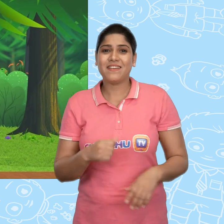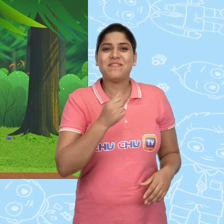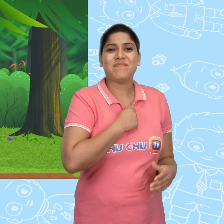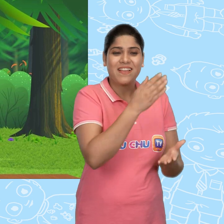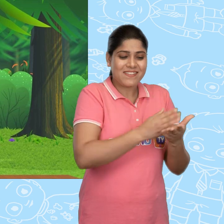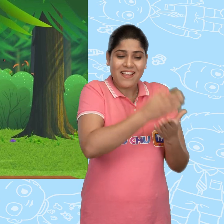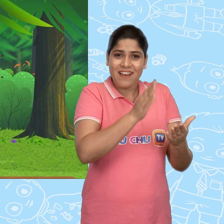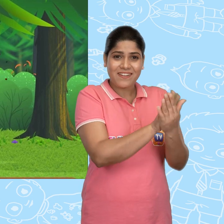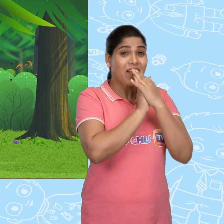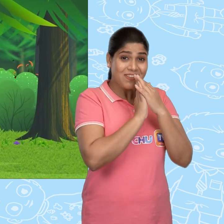मै sandwich लाया हूँ.